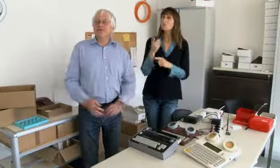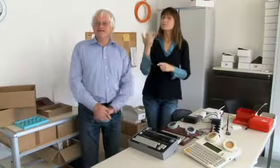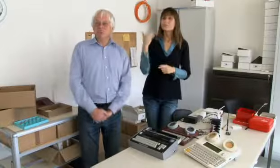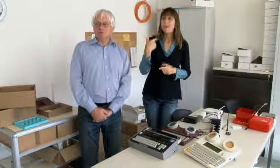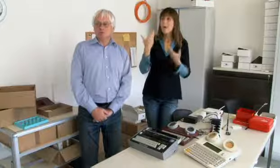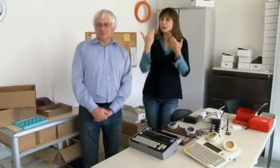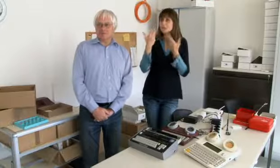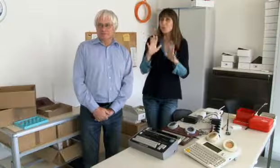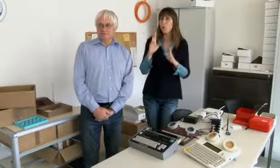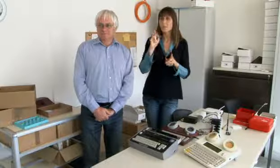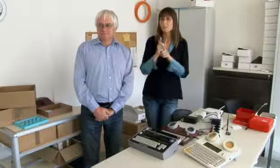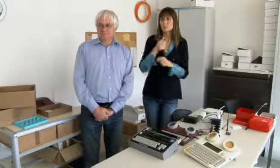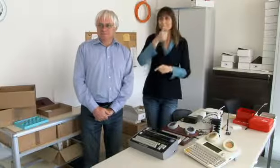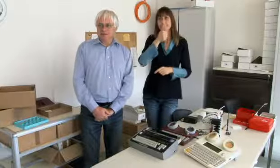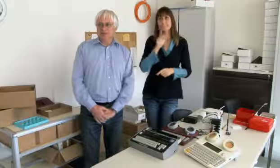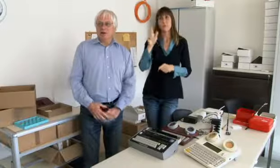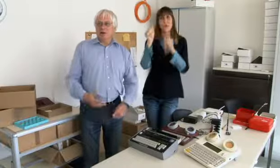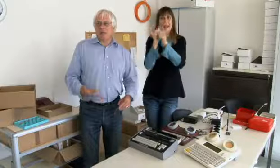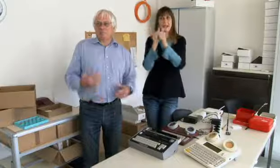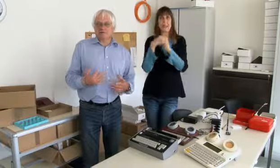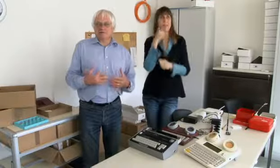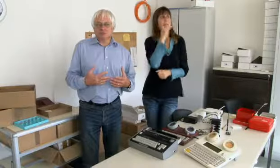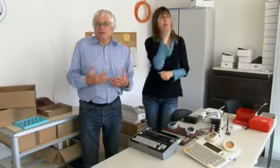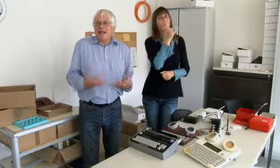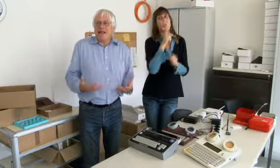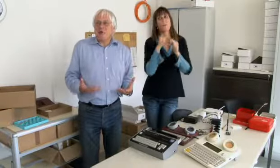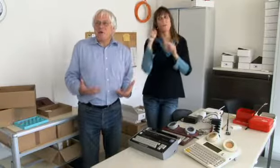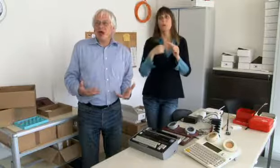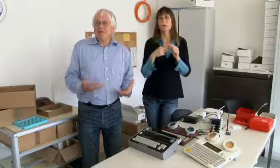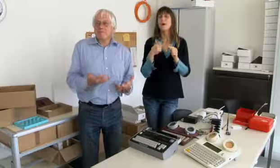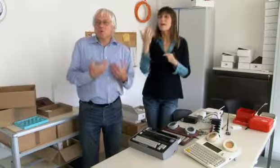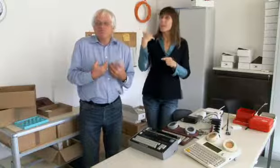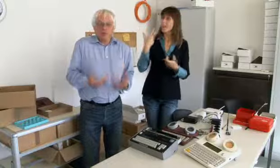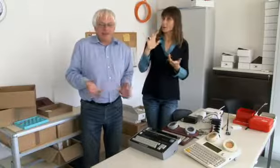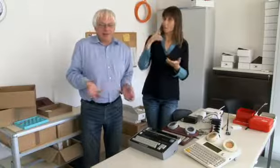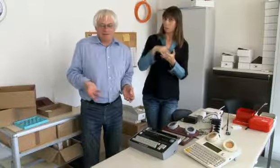immer für meine Eltern telefonieren müssen.